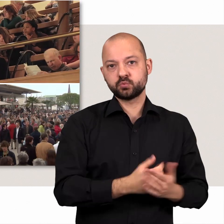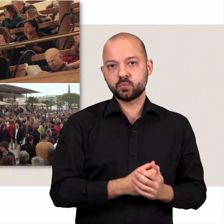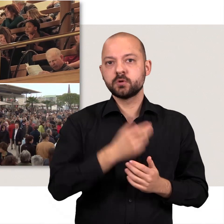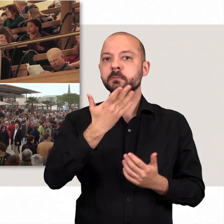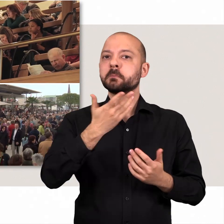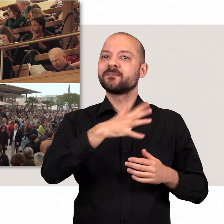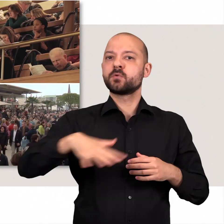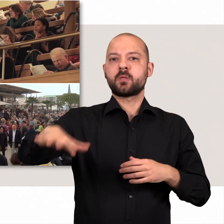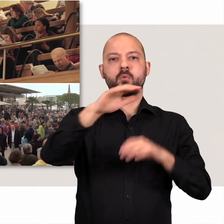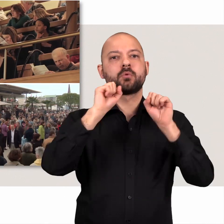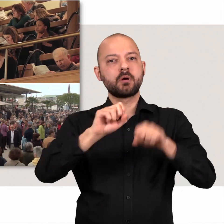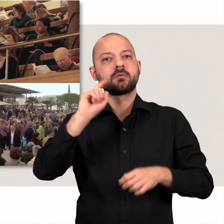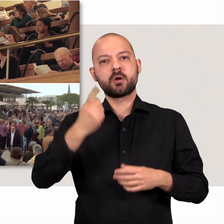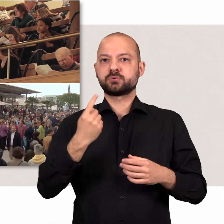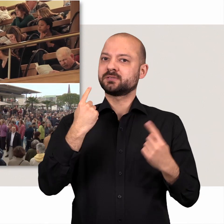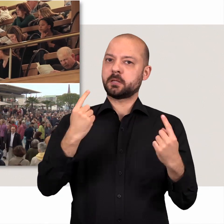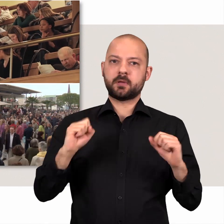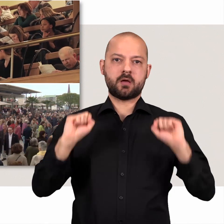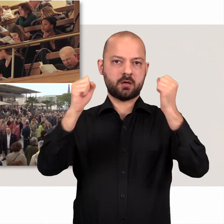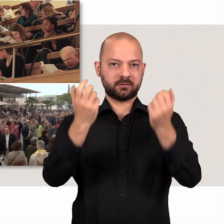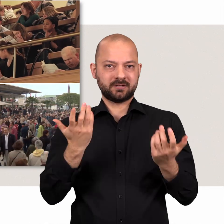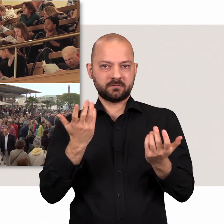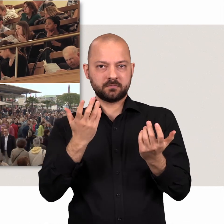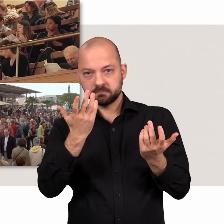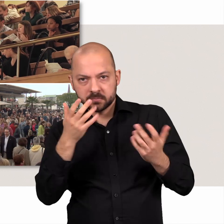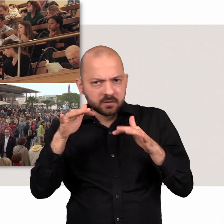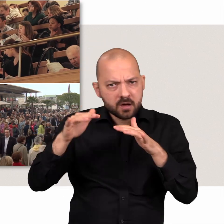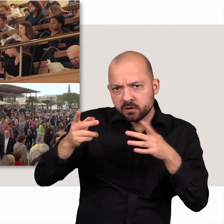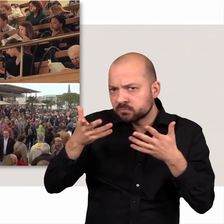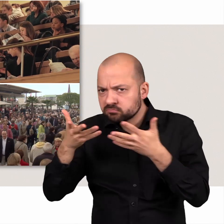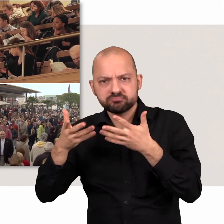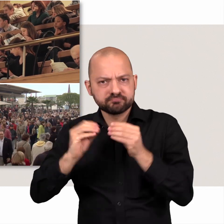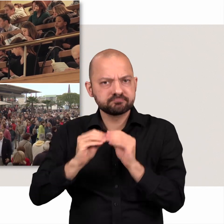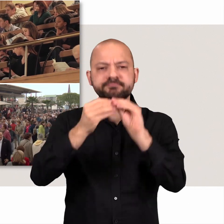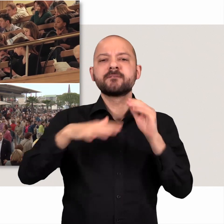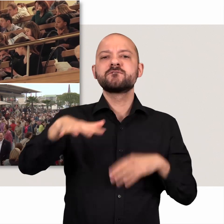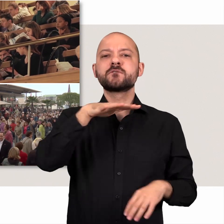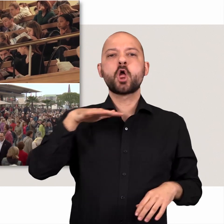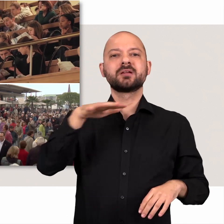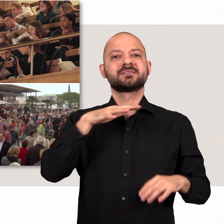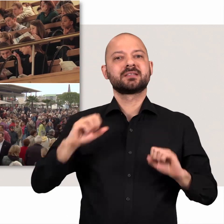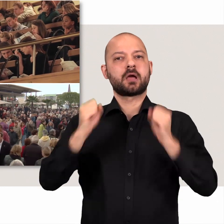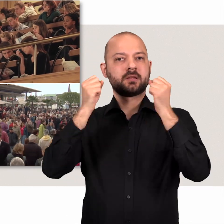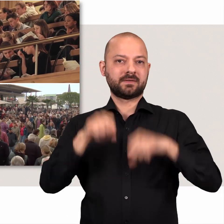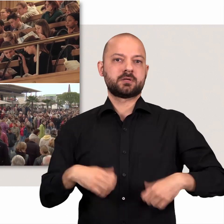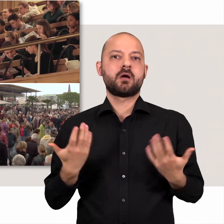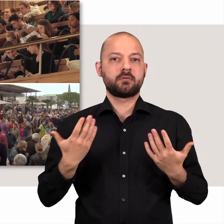aktiv eingreifen, wenn sich genügend Gleichgesinnte bei einer Volksinitiative zusammen tun.